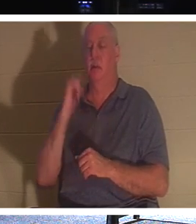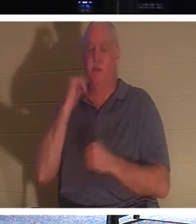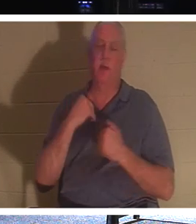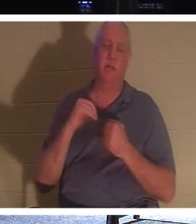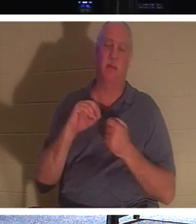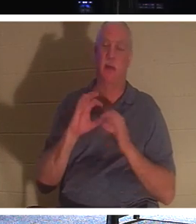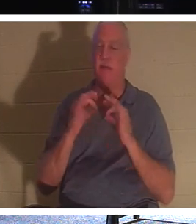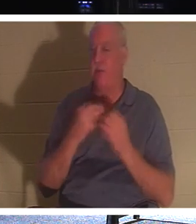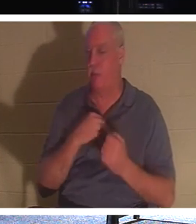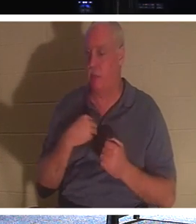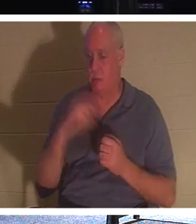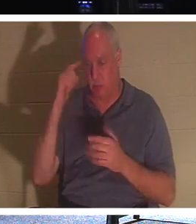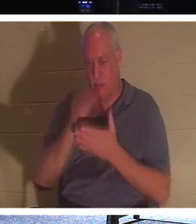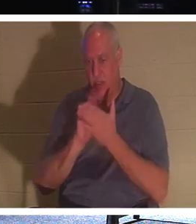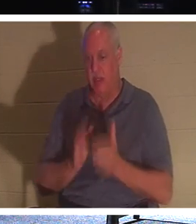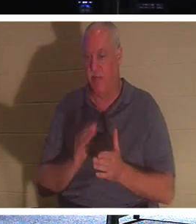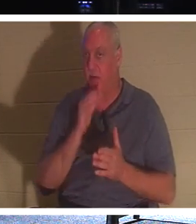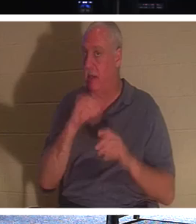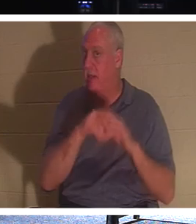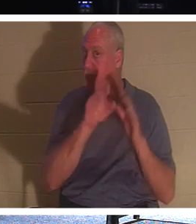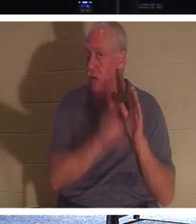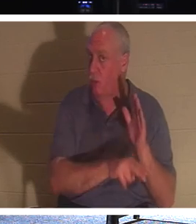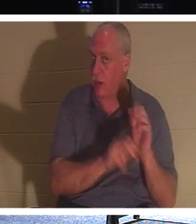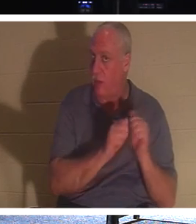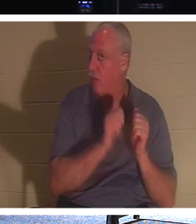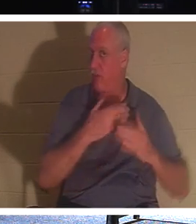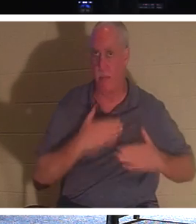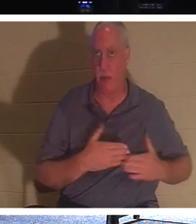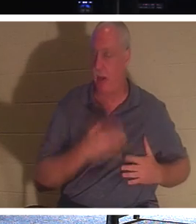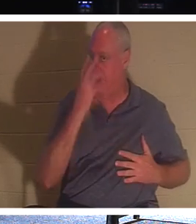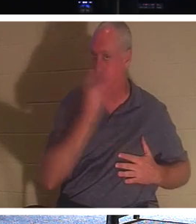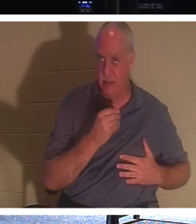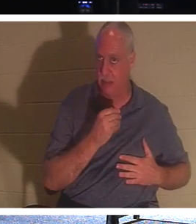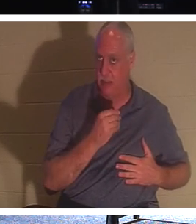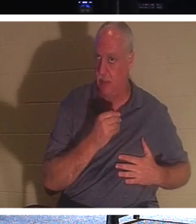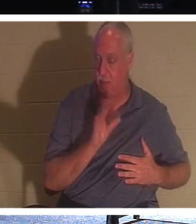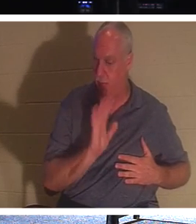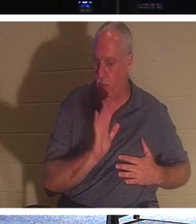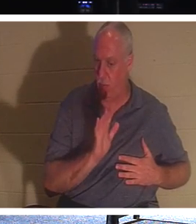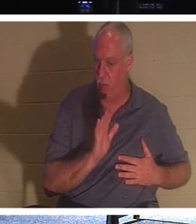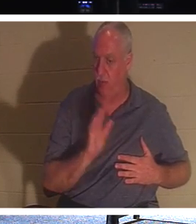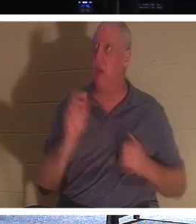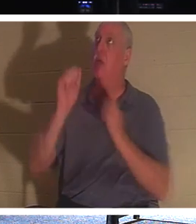liegt er nicht mit schlafendem und bewusstlosem Körper in der Erde. Nein, sie sind beim Herrn! Das